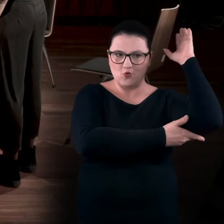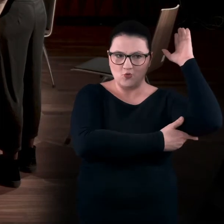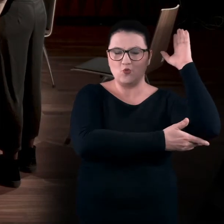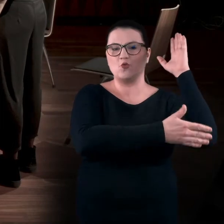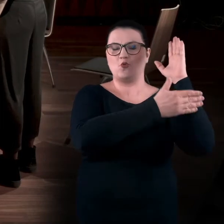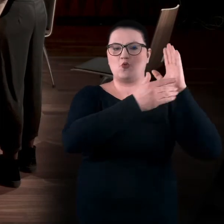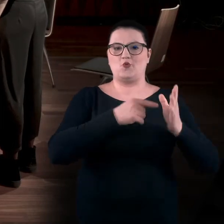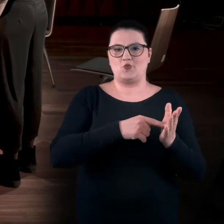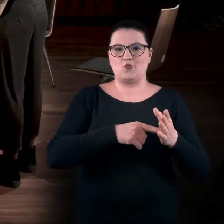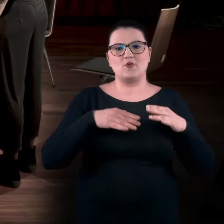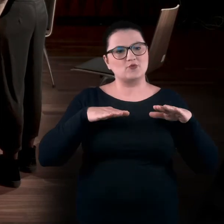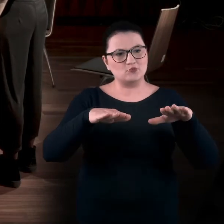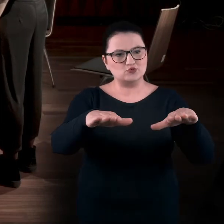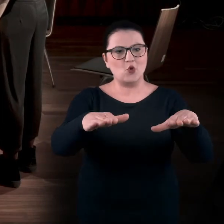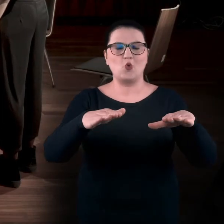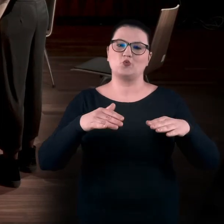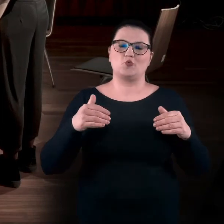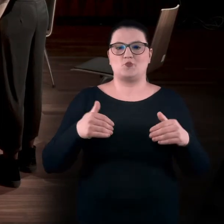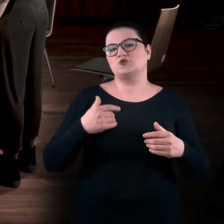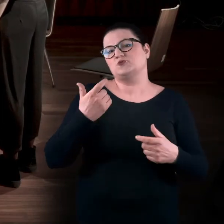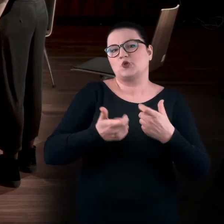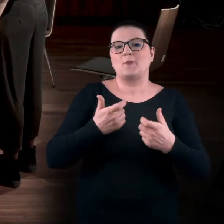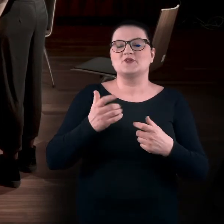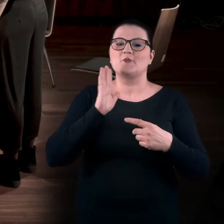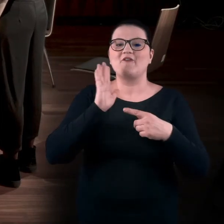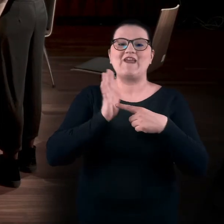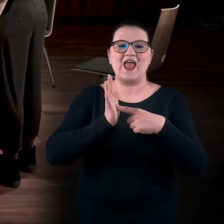Z ruchem do przodu, czyli możemy zrobić wiatraczki, na przykład.